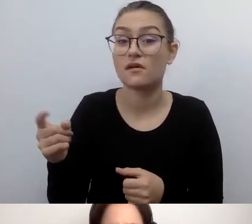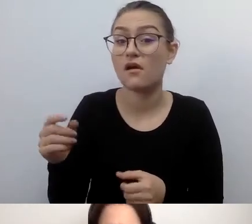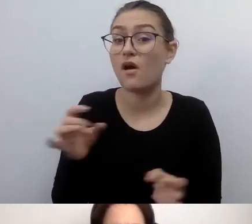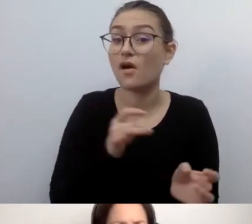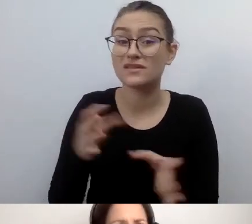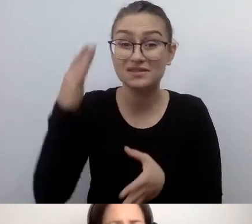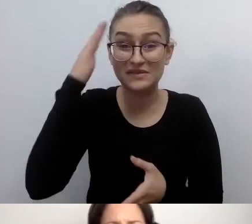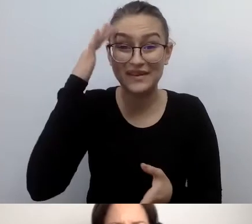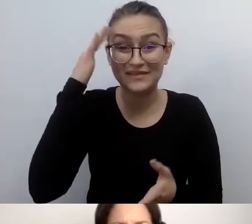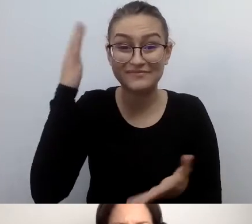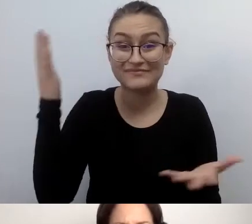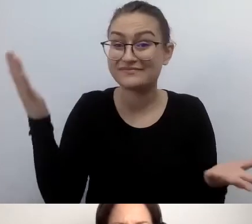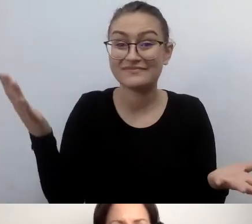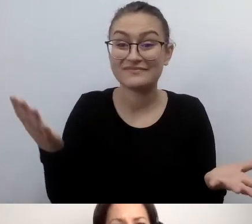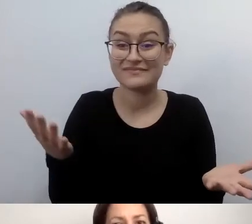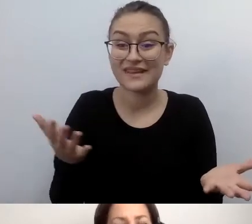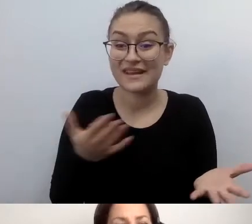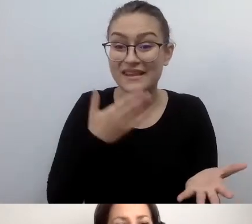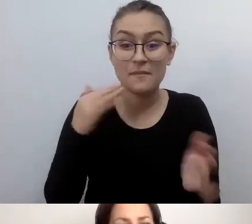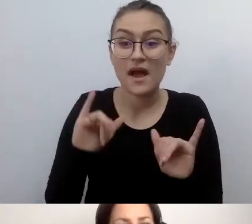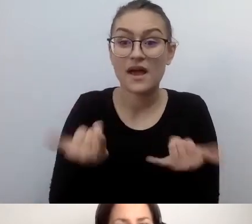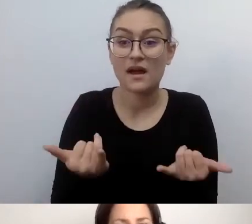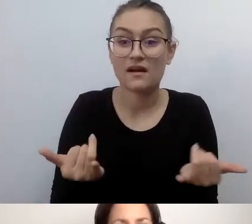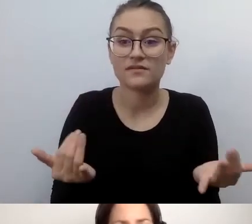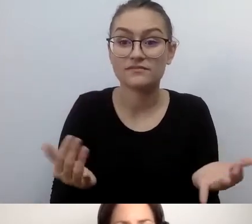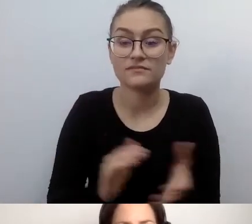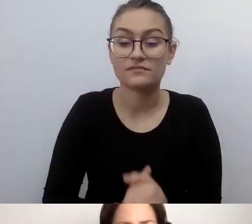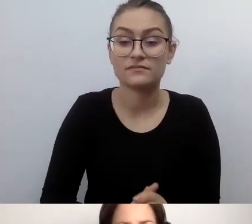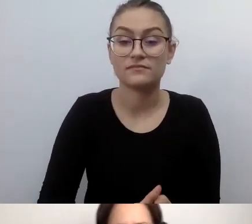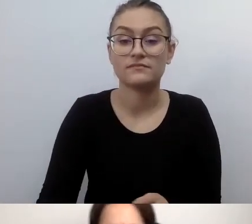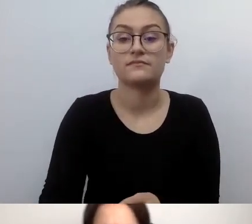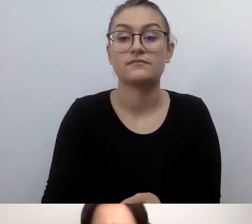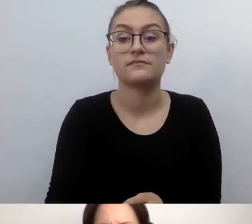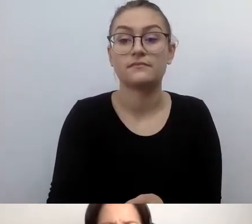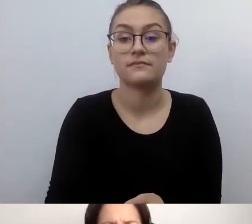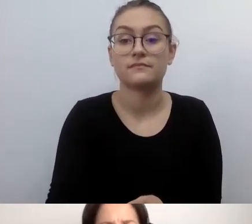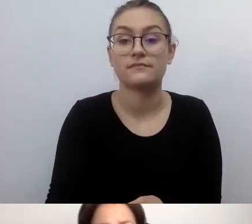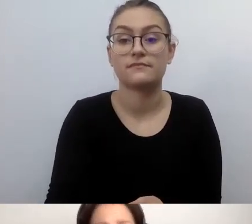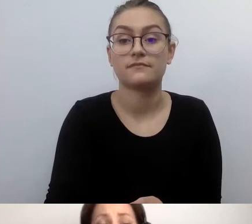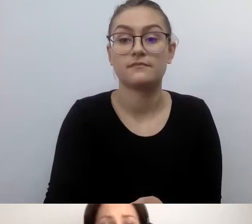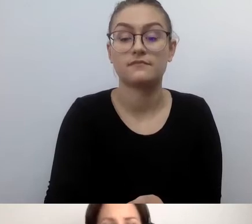MAŁGORZATA: Odniosę się. Przepraszam, Małgosiu. I wtedy się odwrócą plecami.